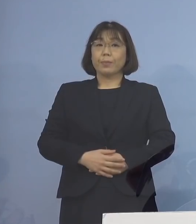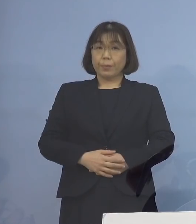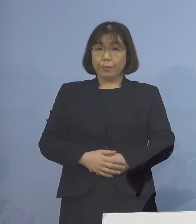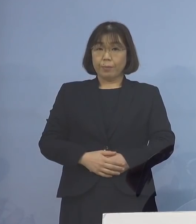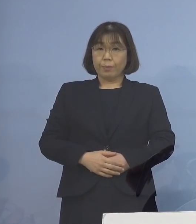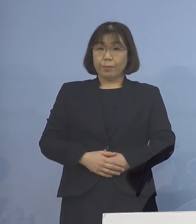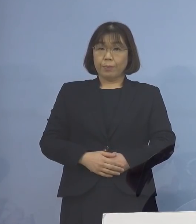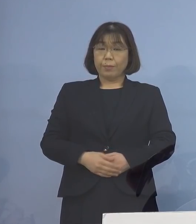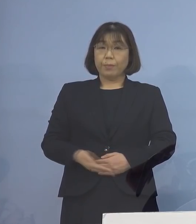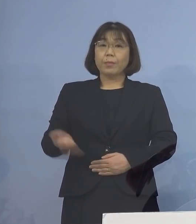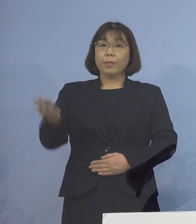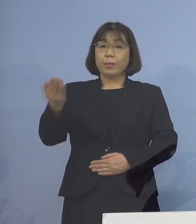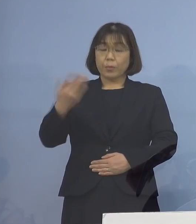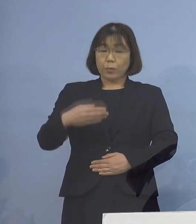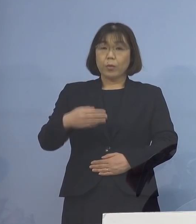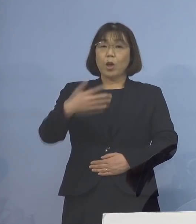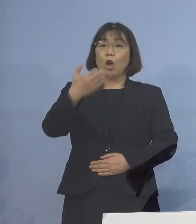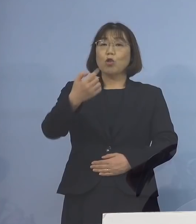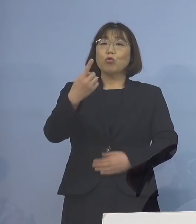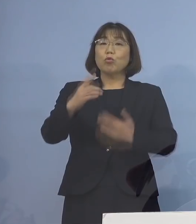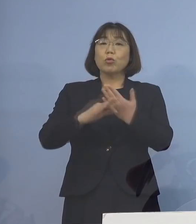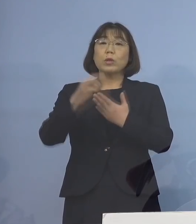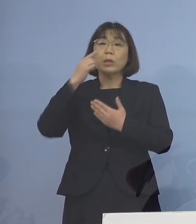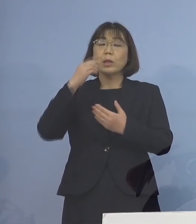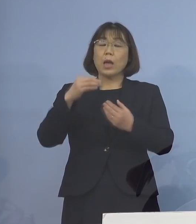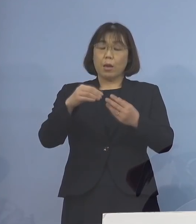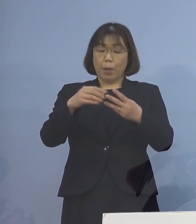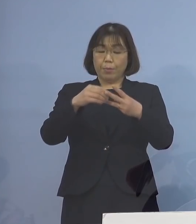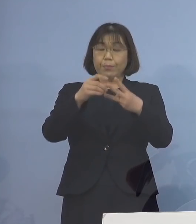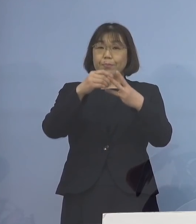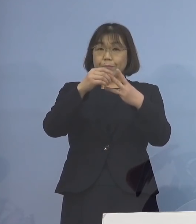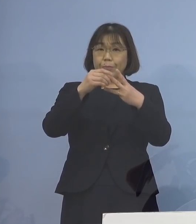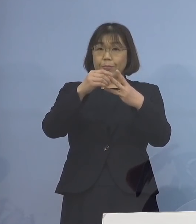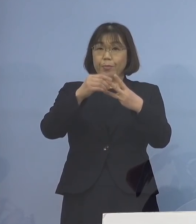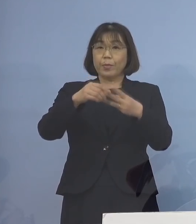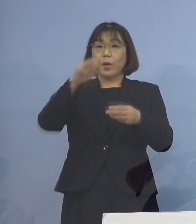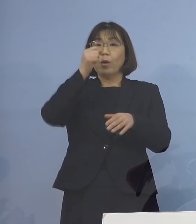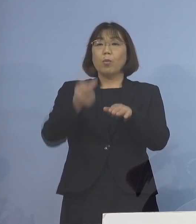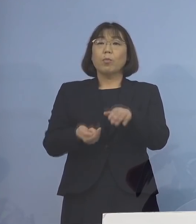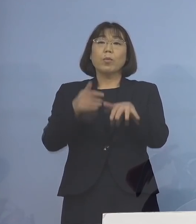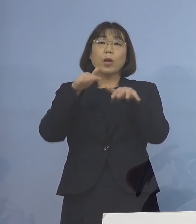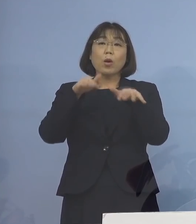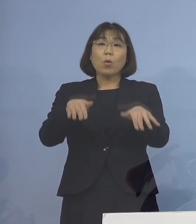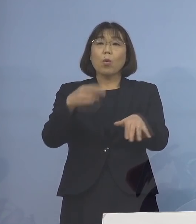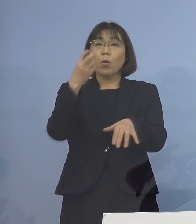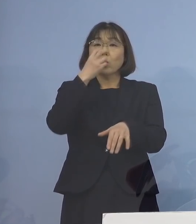続いて、91例目のクラスターについては 積極的疫学調査の結果